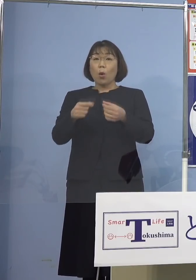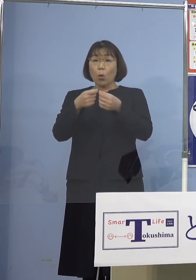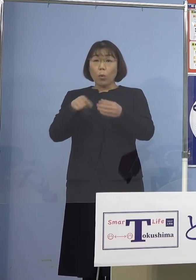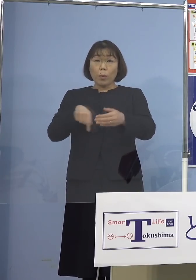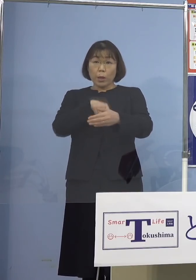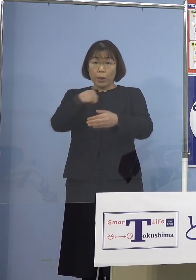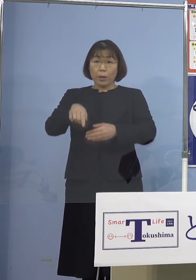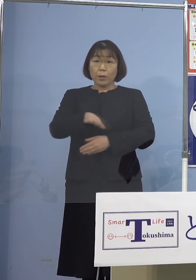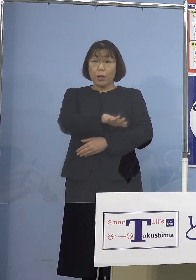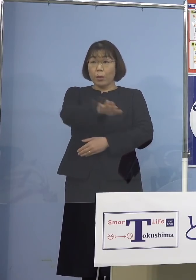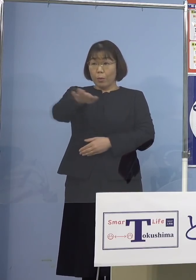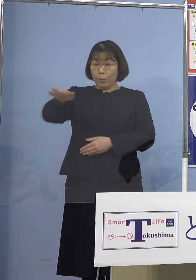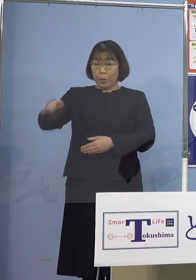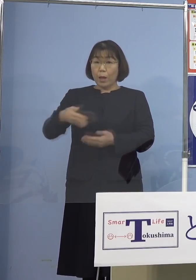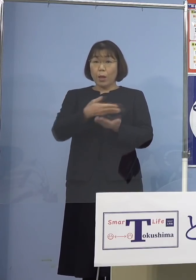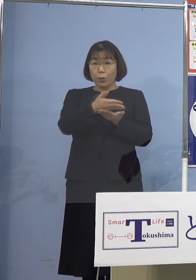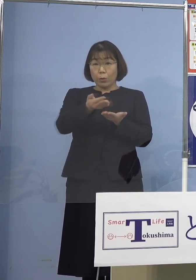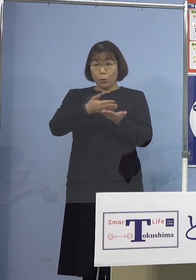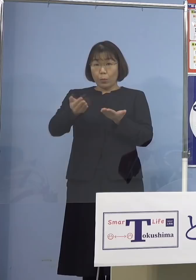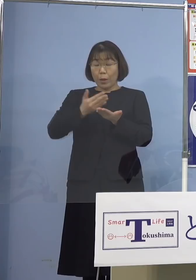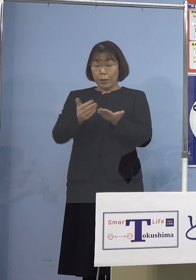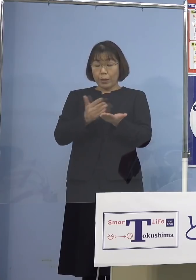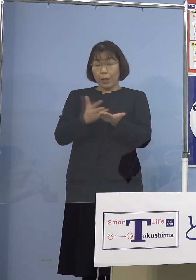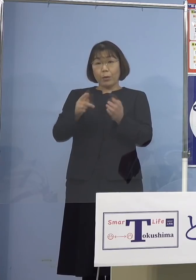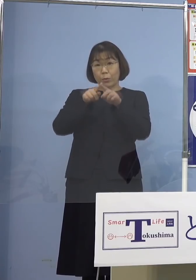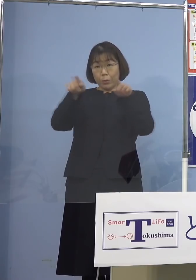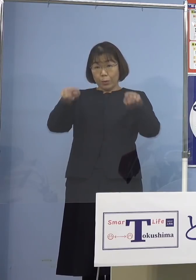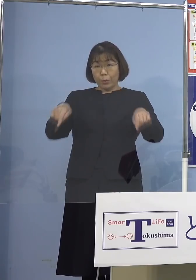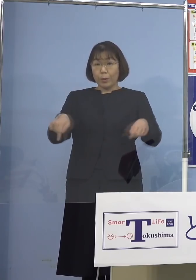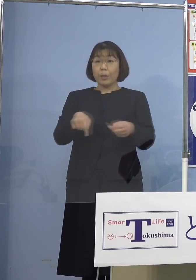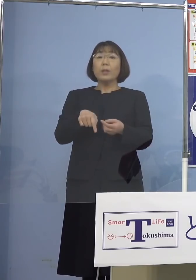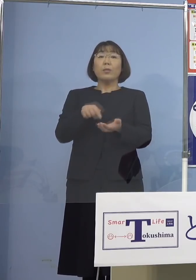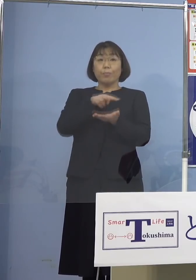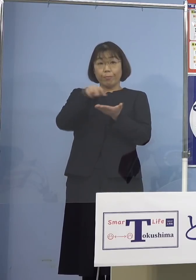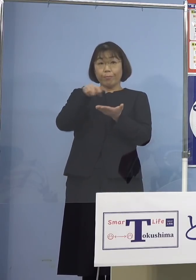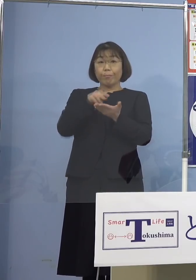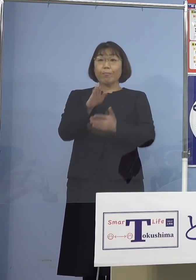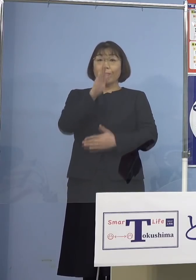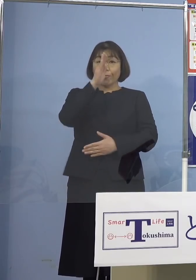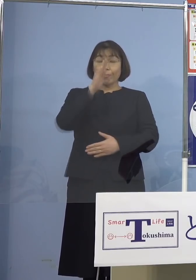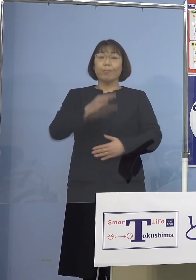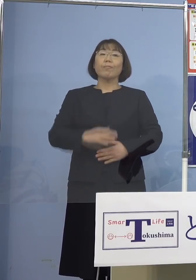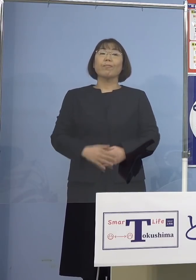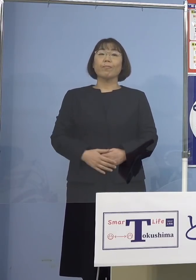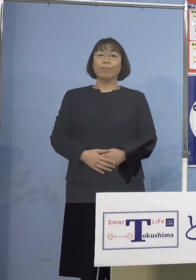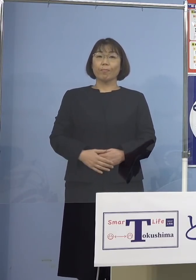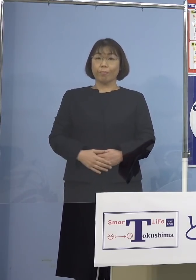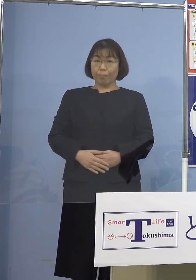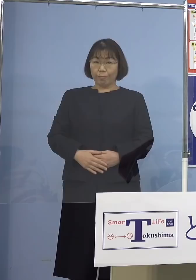記者の皆様方のお手元に 配布させていただいている資料を ご参照願います